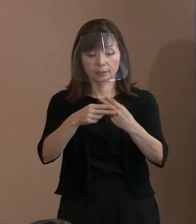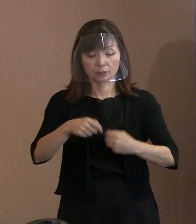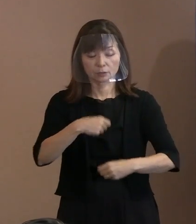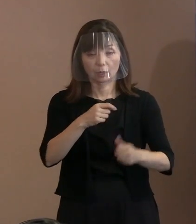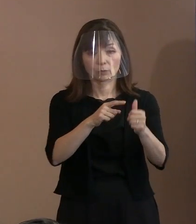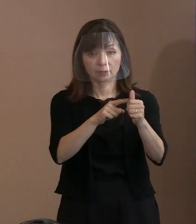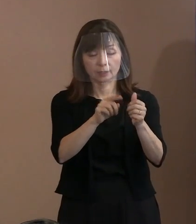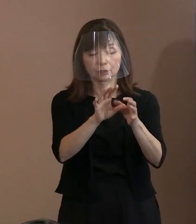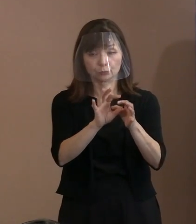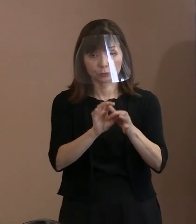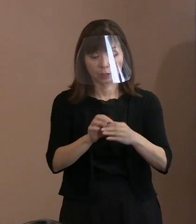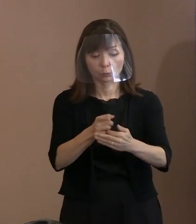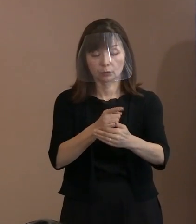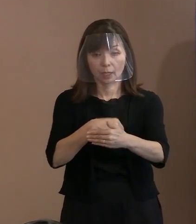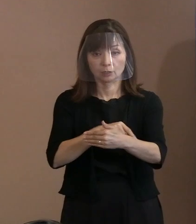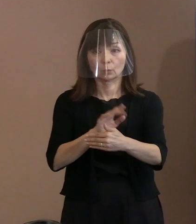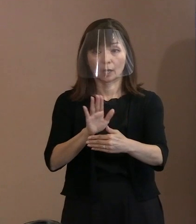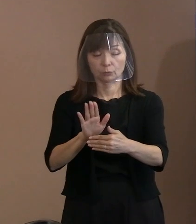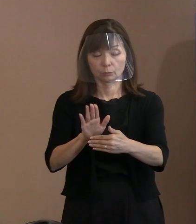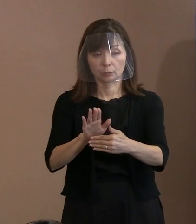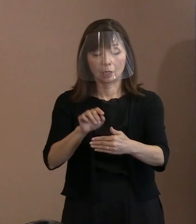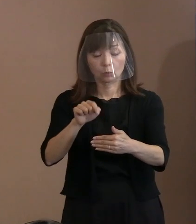これについては 懇談会の中の意見で出たのか､